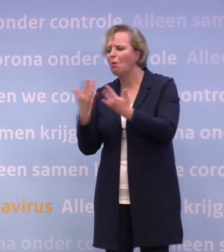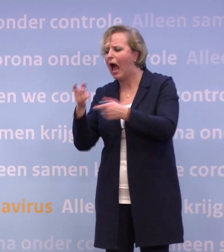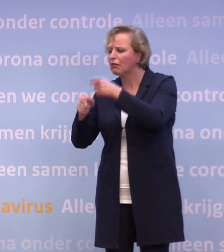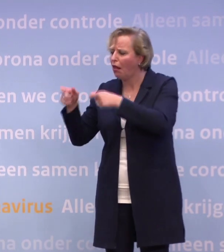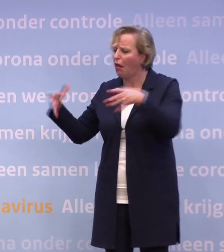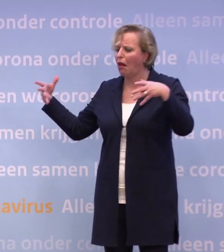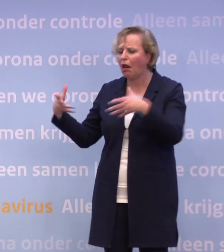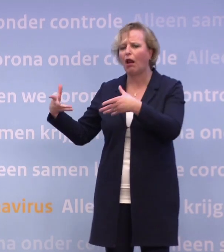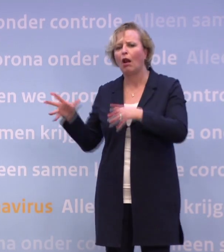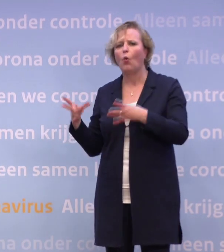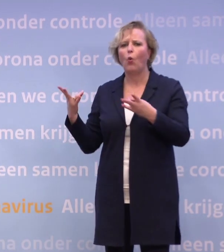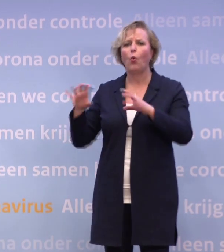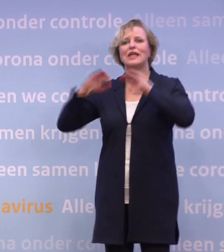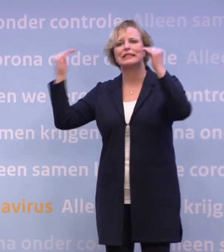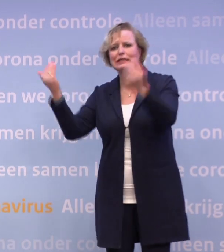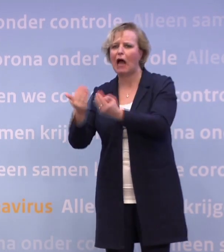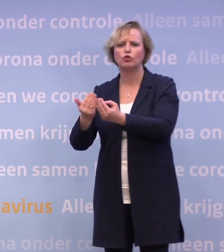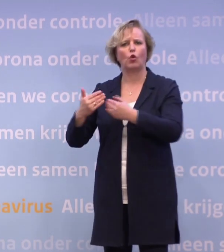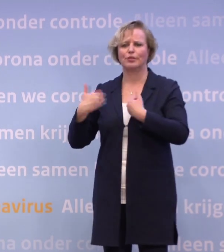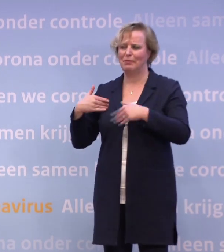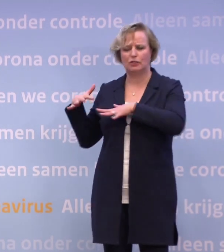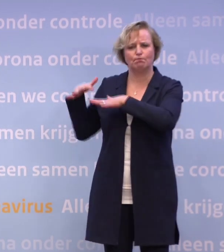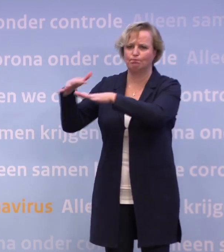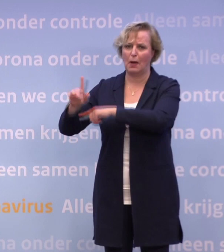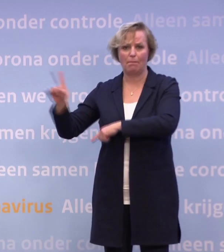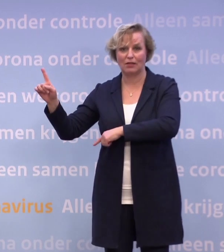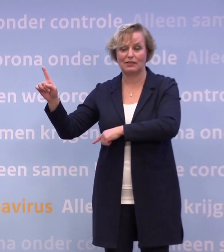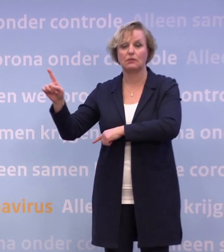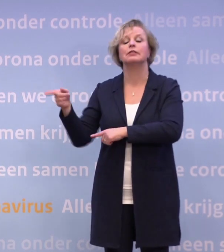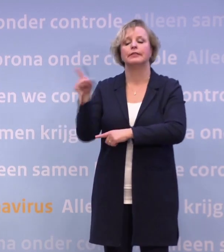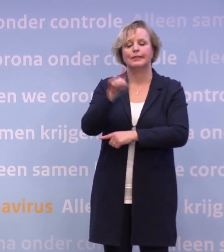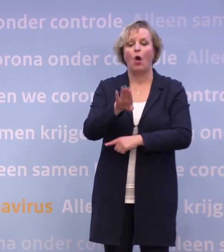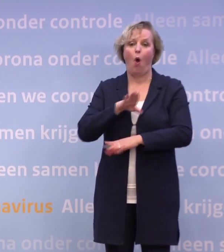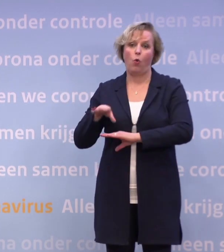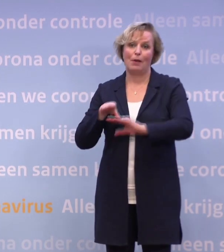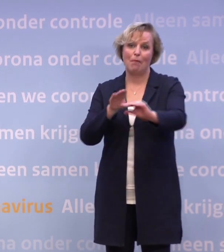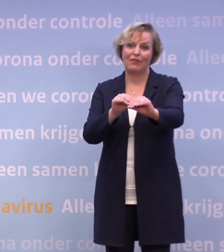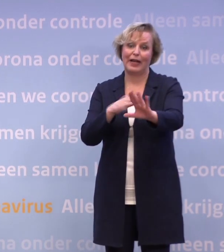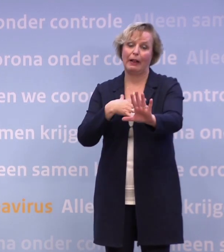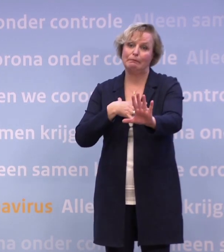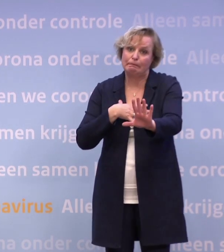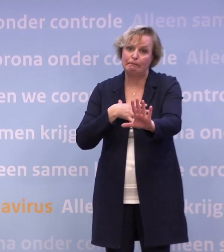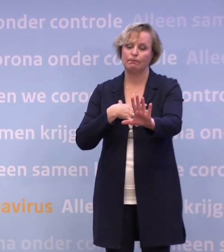...en over geen publiek in de stadions, noem maar op... ...een van de maatregelen ook is geweest, helaas, het sluiten van de horeca.